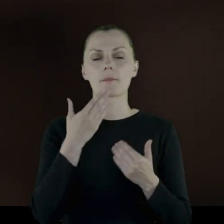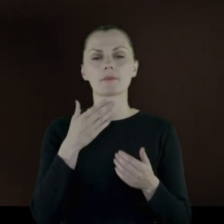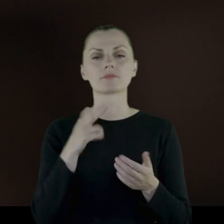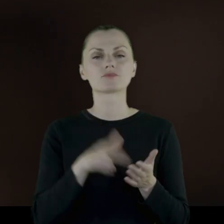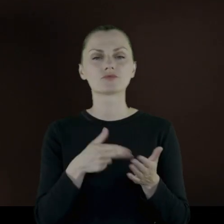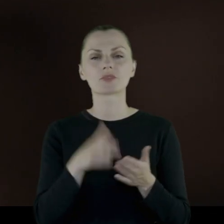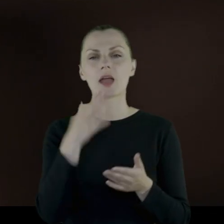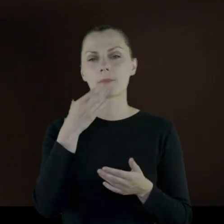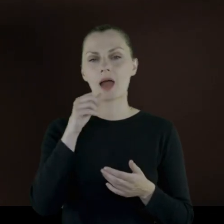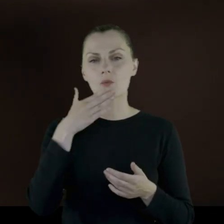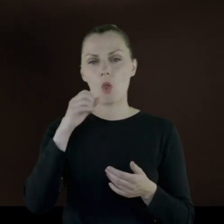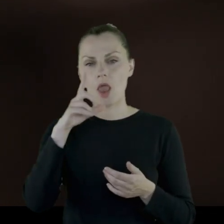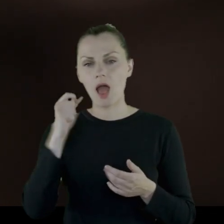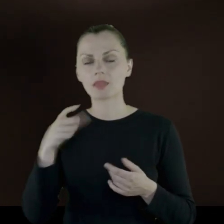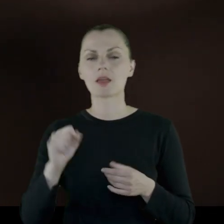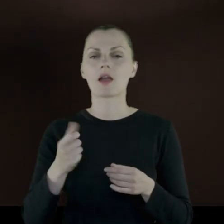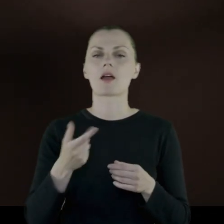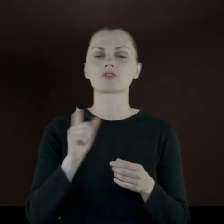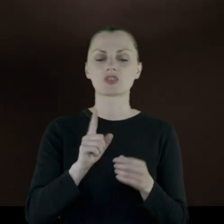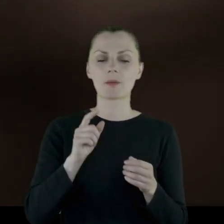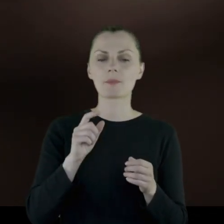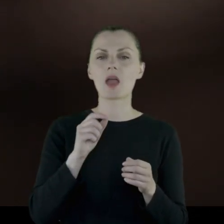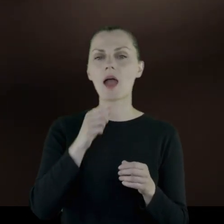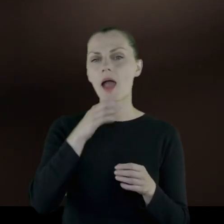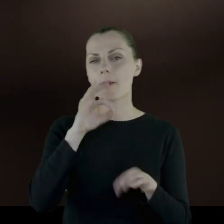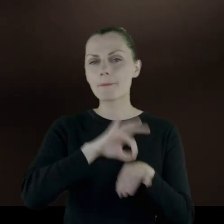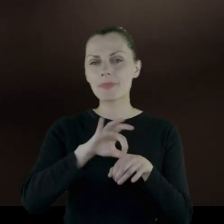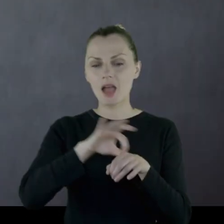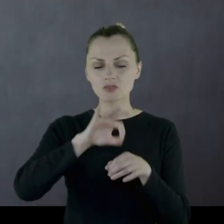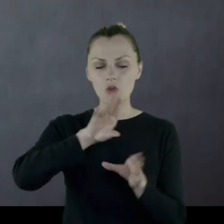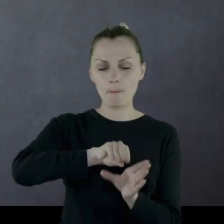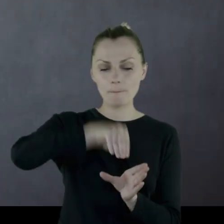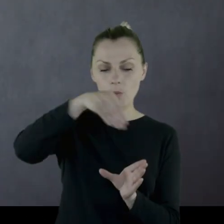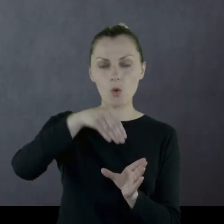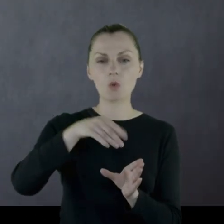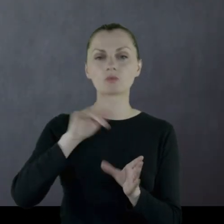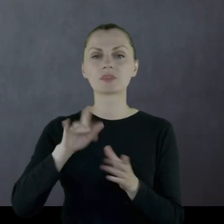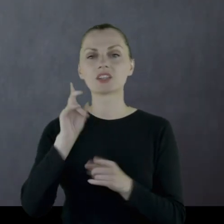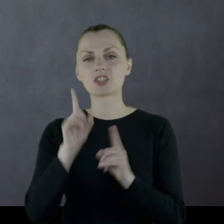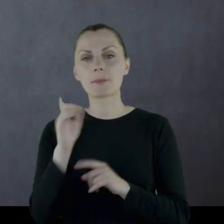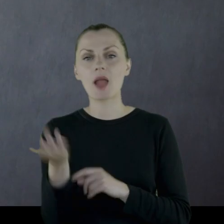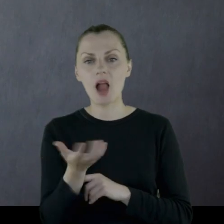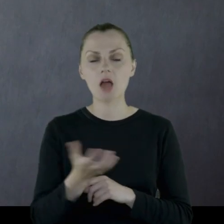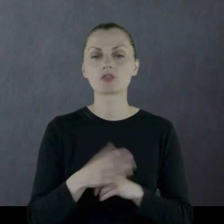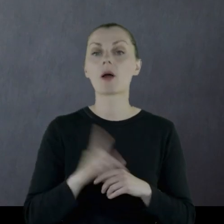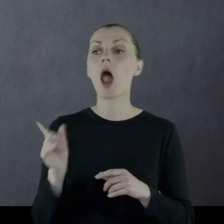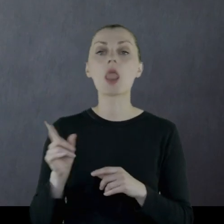bardzo rzadko konserwy, czasem kasza. Natomiast kupowali u okolicznej ludności.